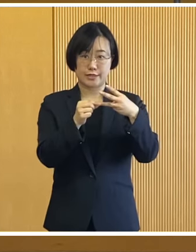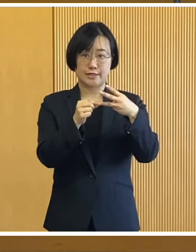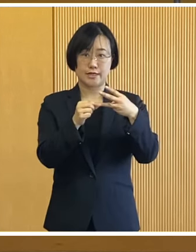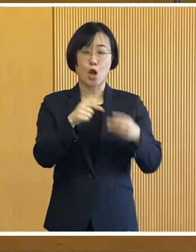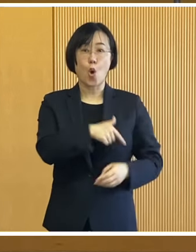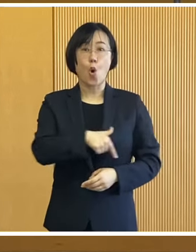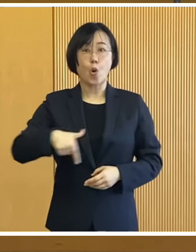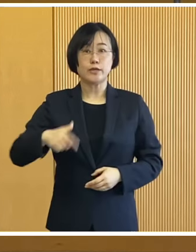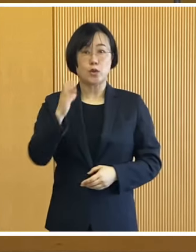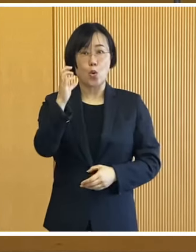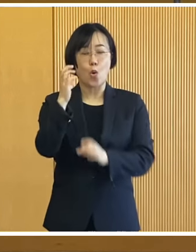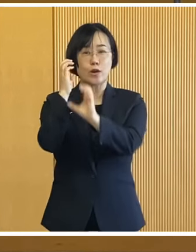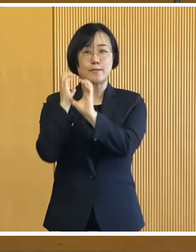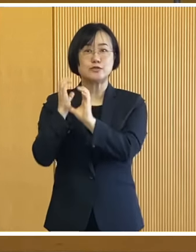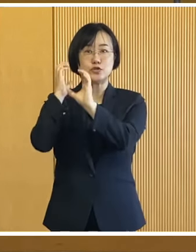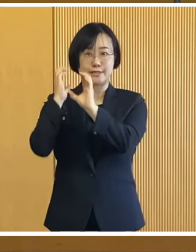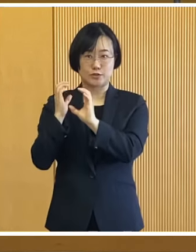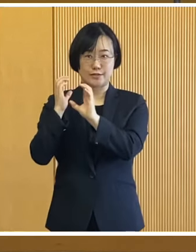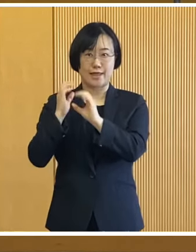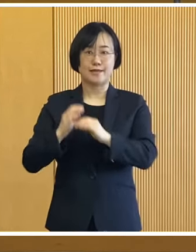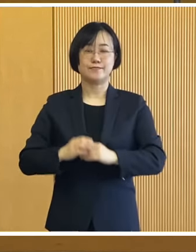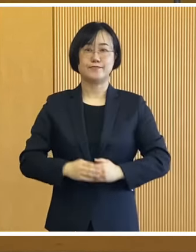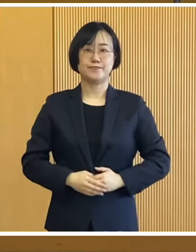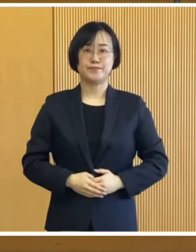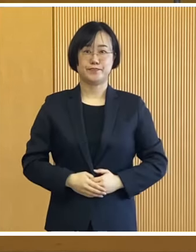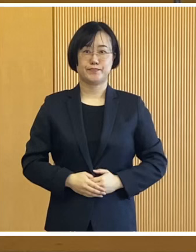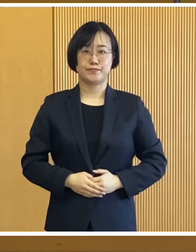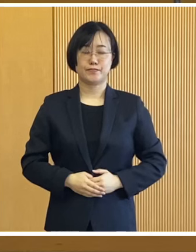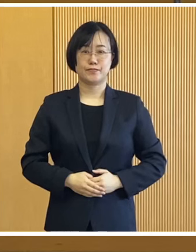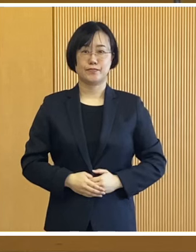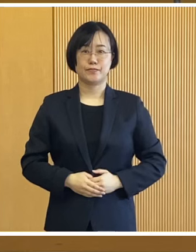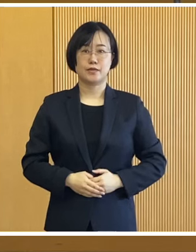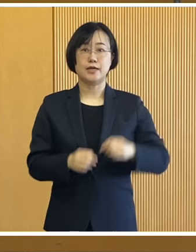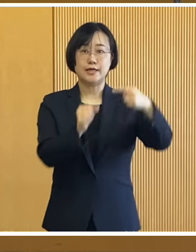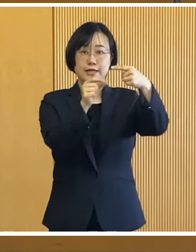次におびひろ氷まつりについてです